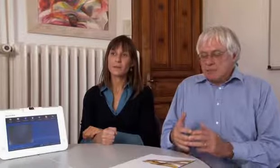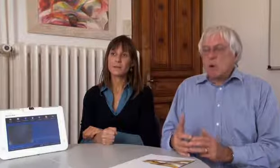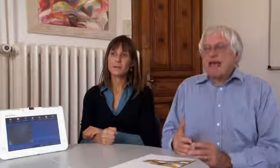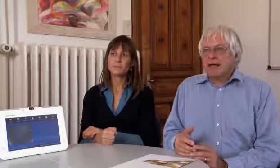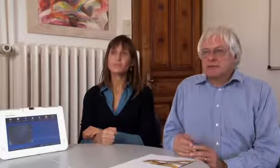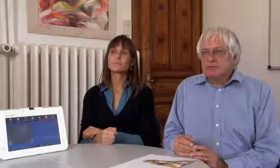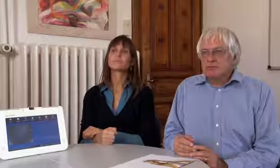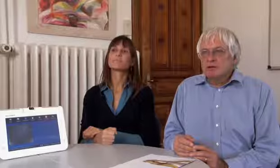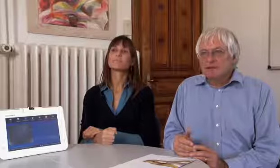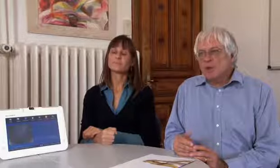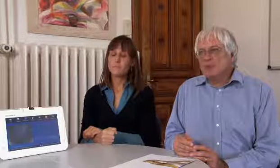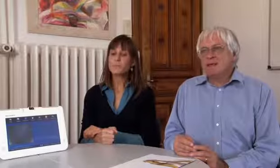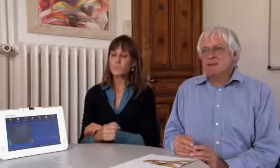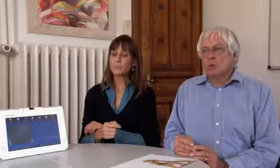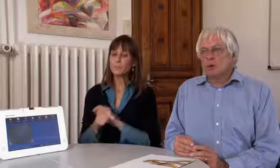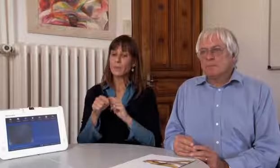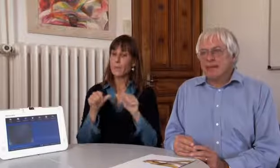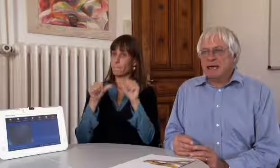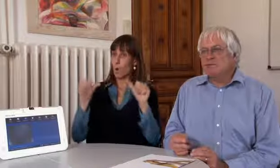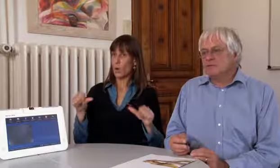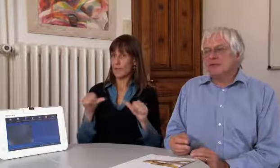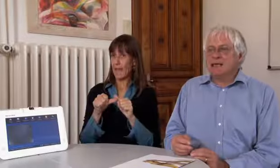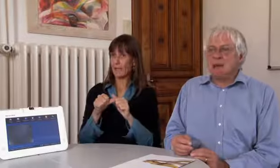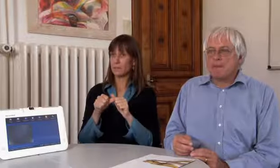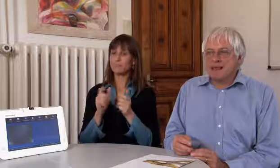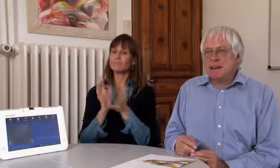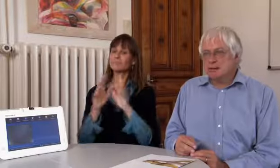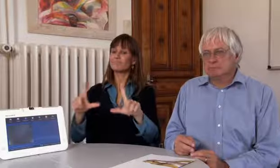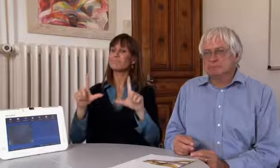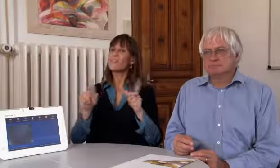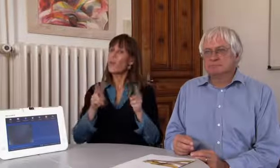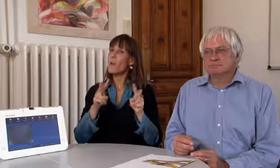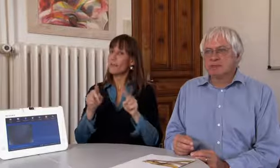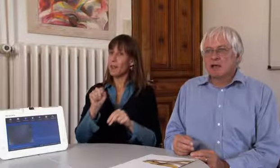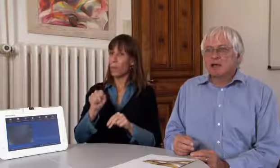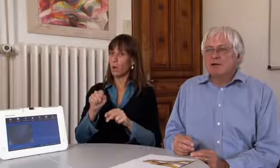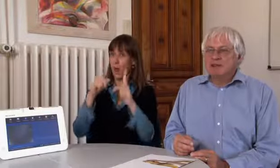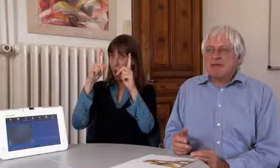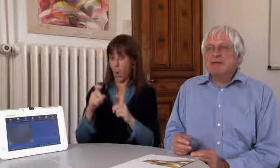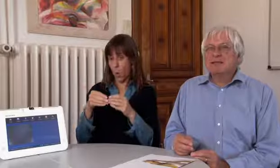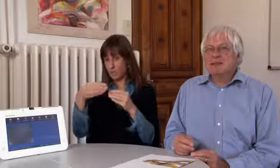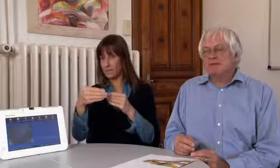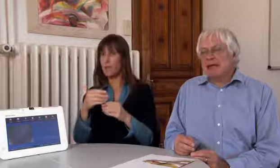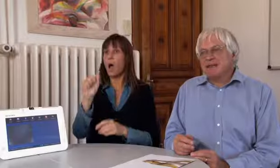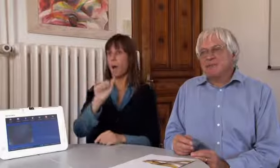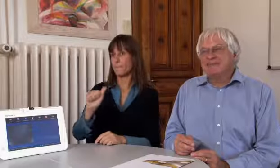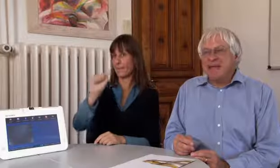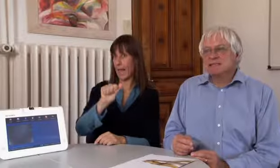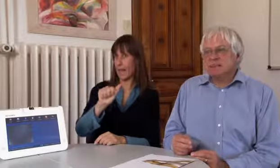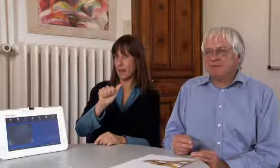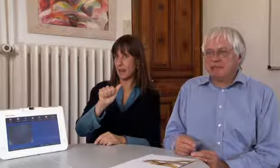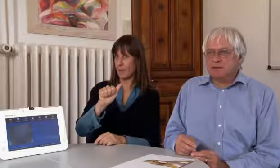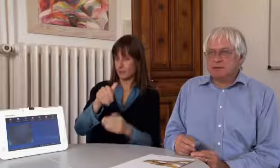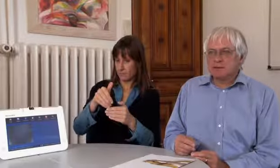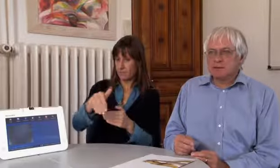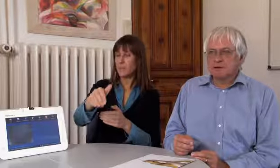Das Projekt Videovermittlung beginnt im April.